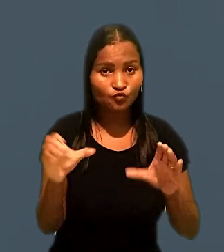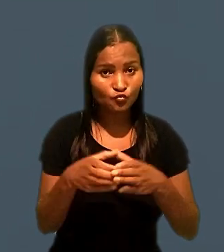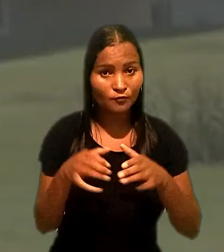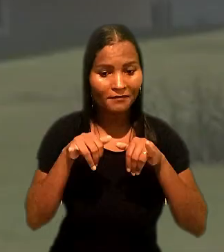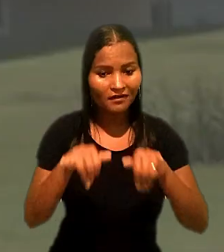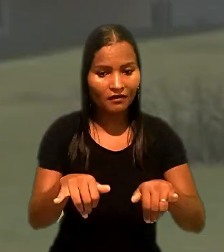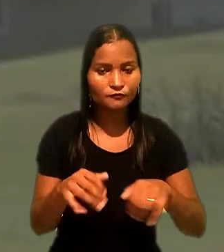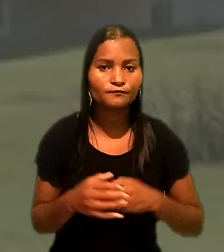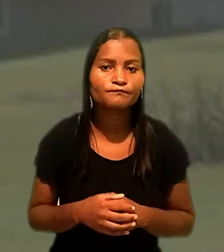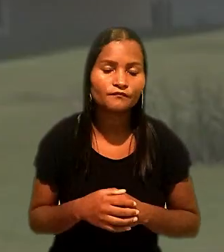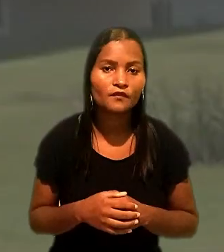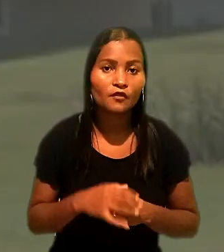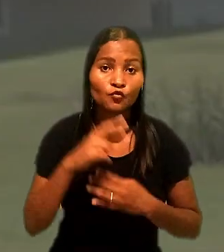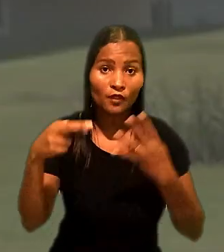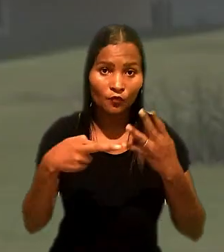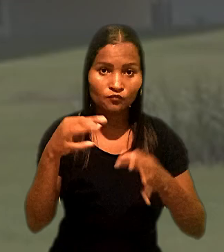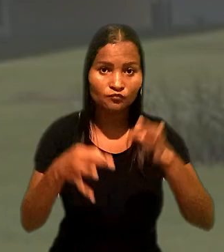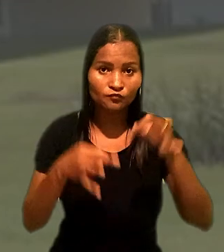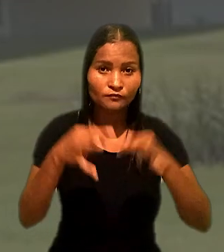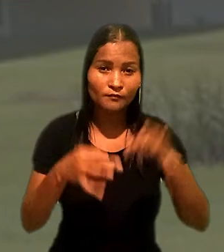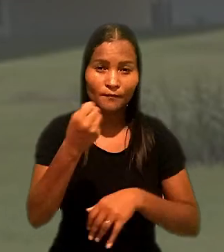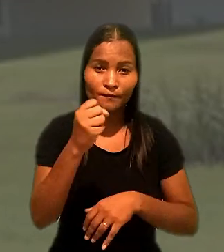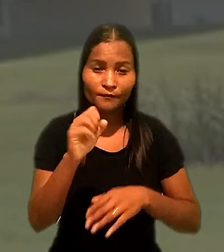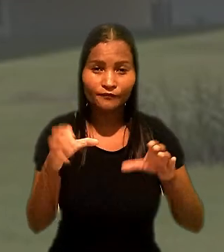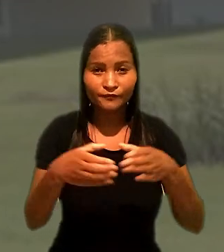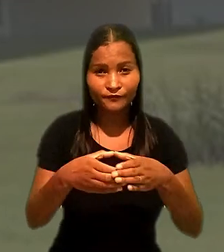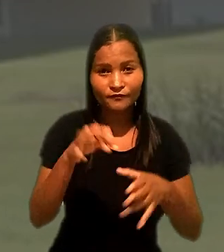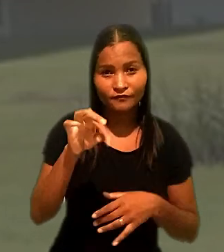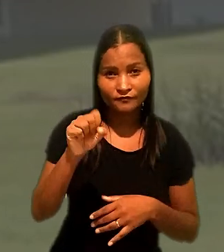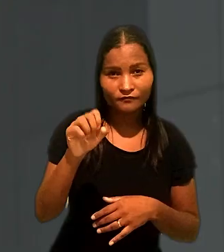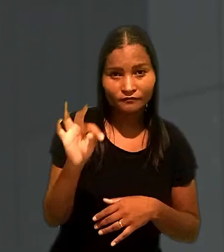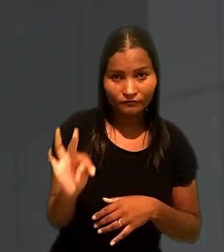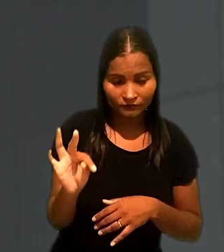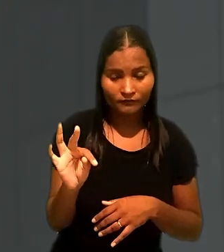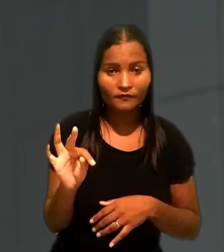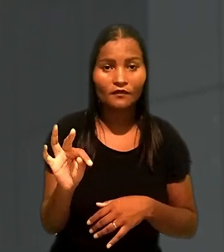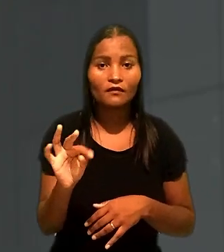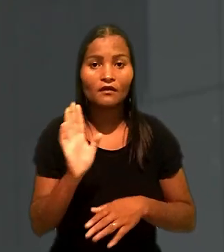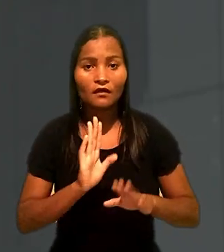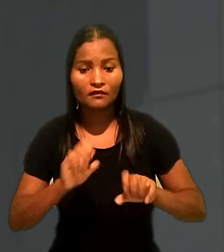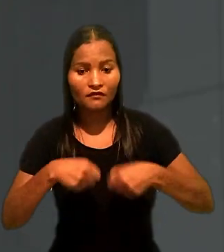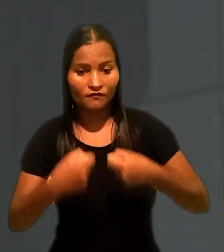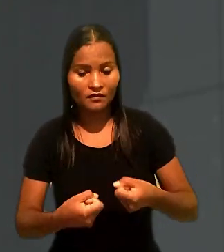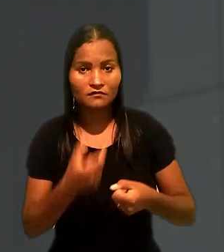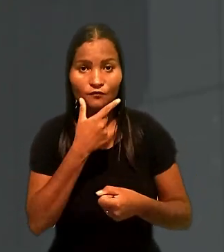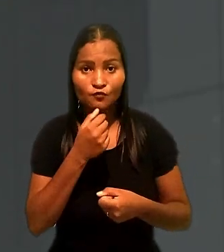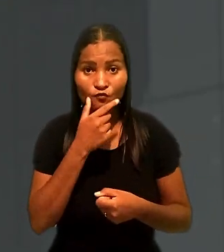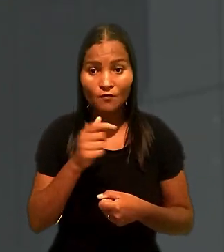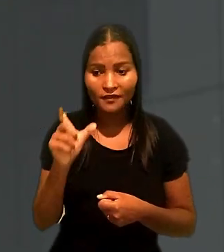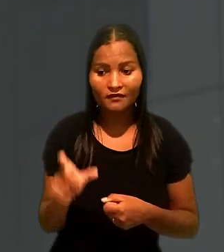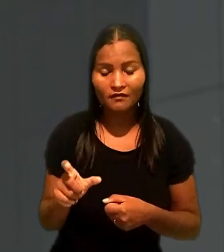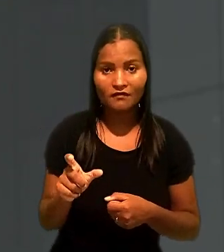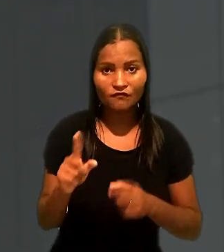No recurso julgado pela 8ª Turma do Tribunal Superior do Trabalho, a defesa do empregado com deficiência mental